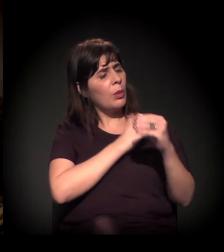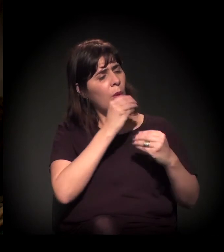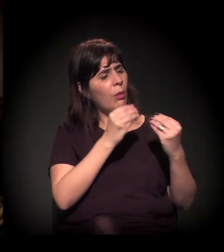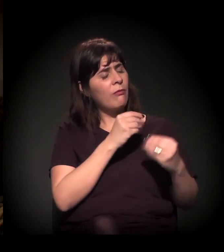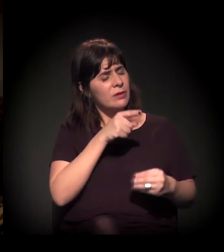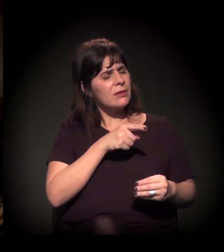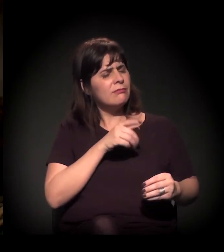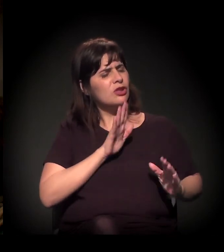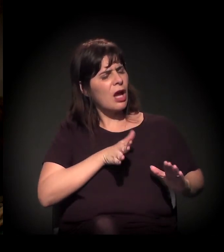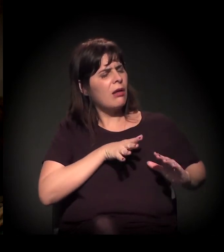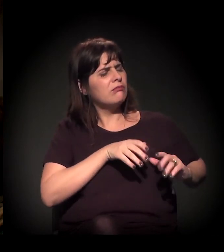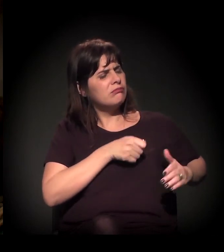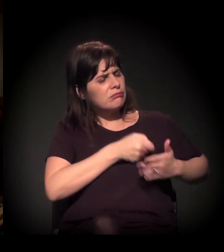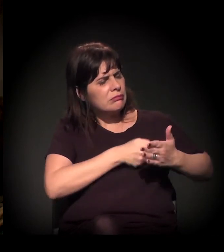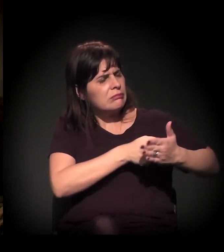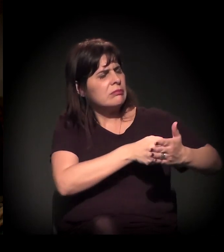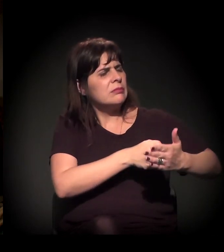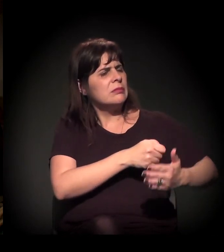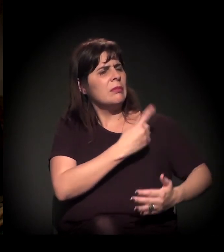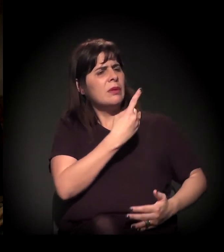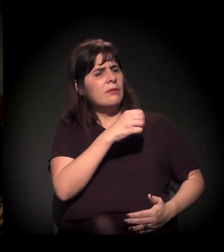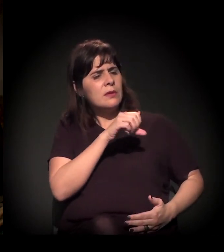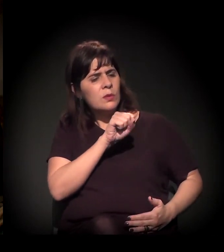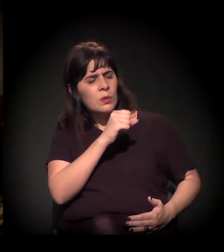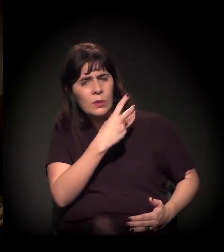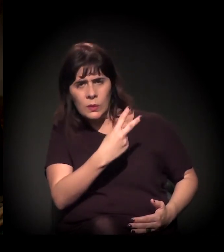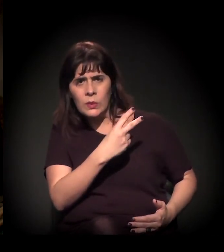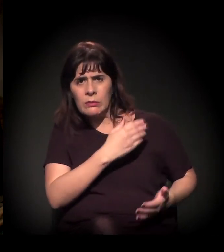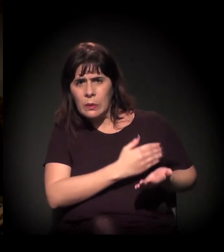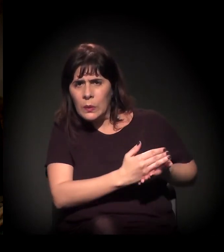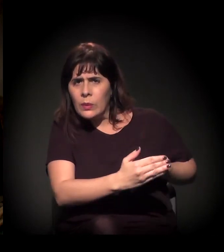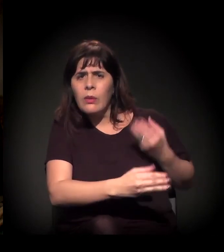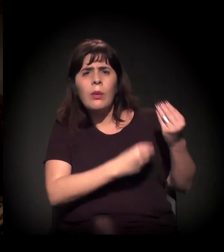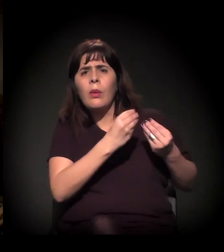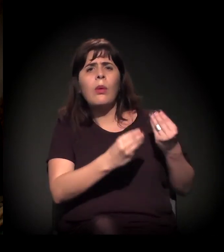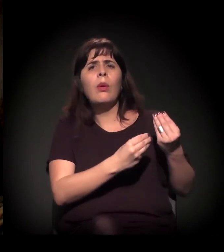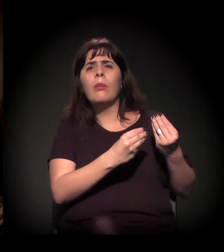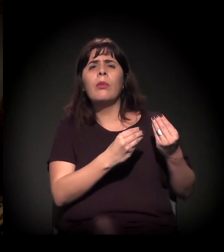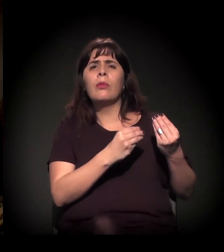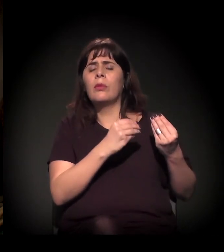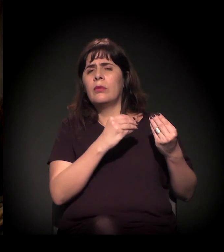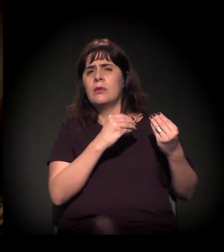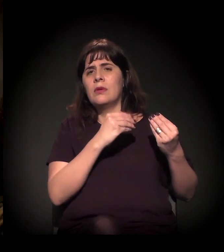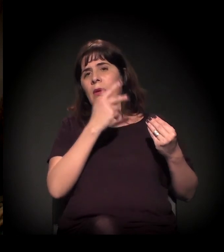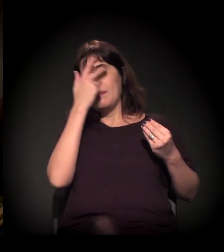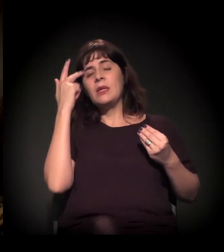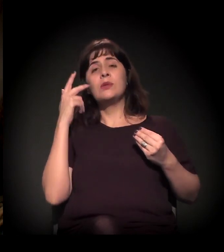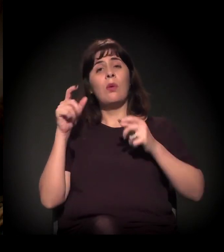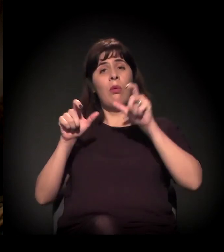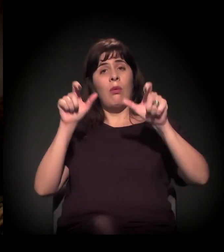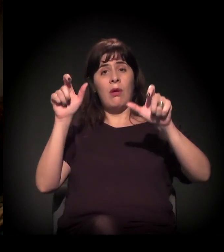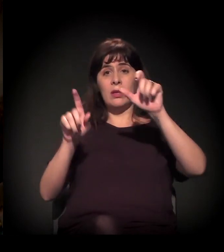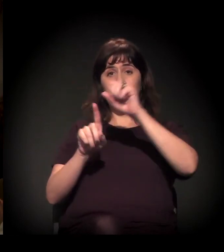E esta é uma pergunta superinteressante e imagino que difícil de responder: Como é que evoluiu a mudança do engajamento civil, de quando você começou